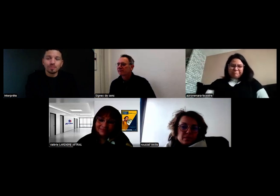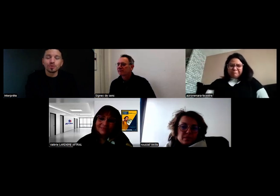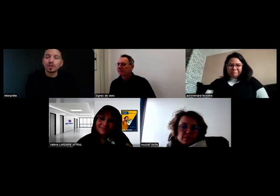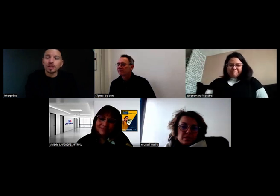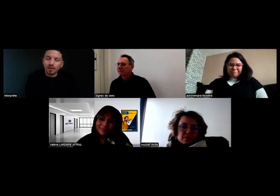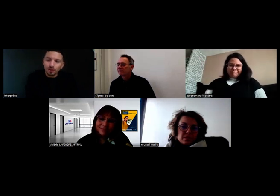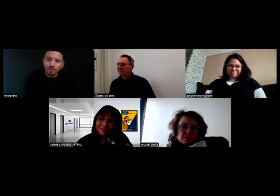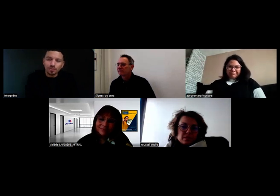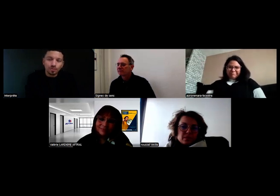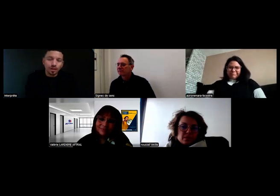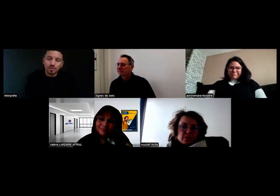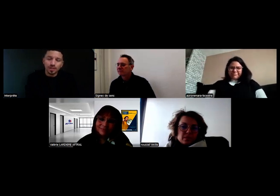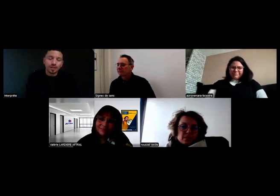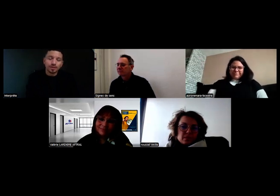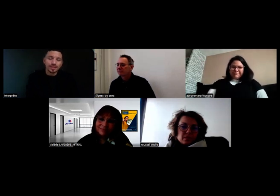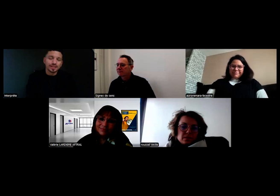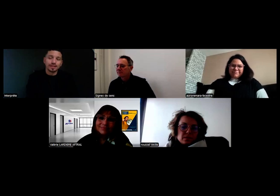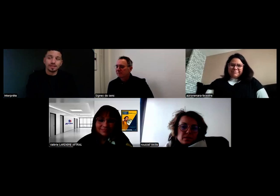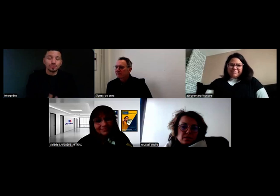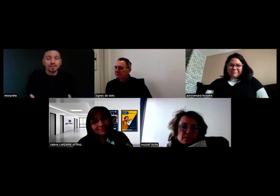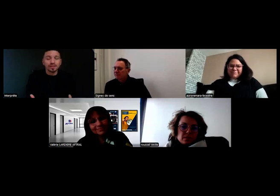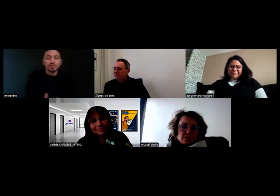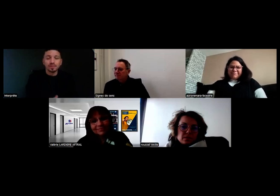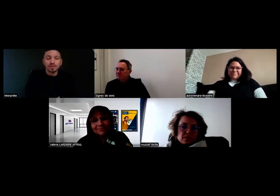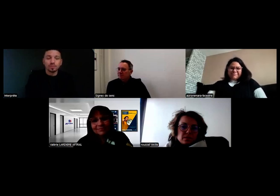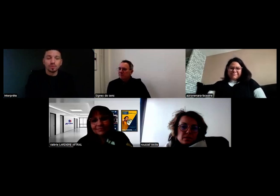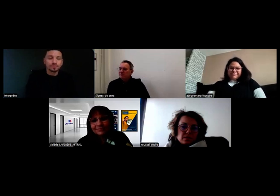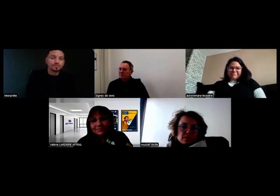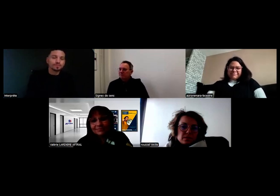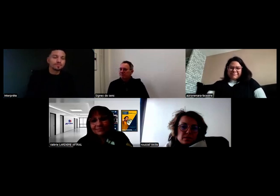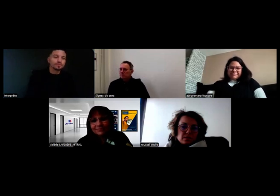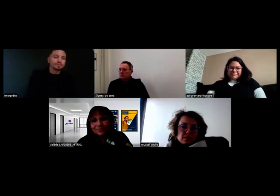Mais en tout cas, sur la formation, comme je disais tout à l'heure, tout s'est très bien passé pour moi.